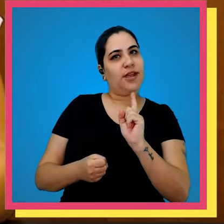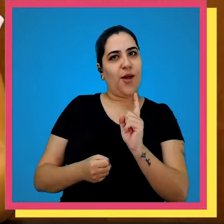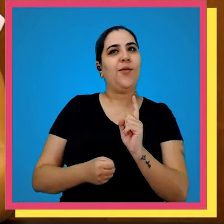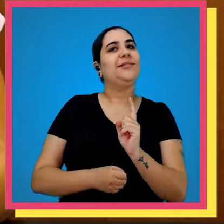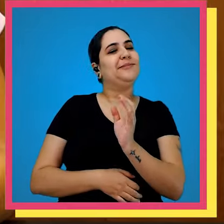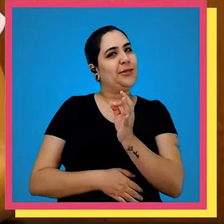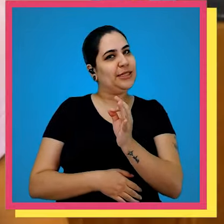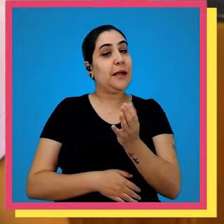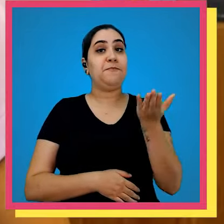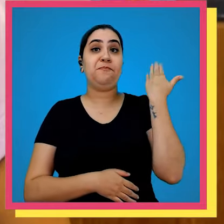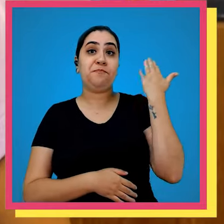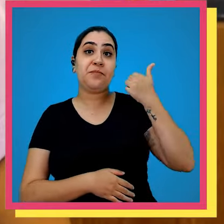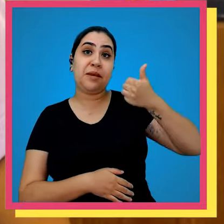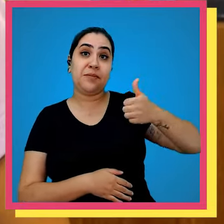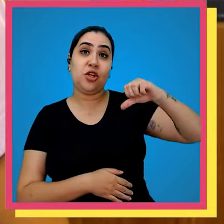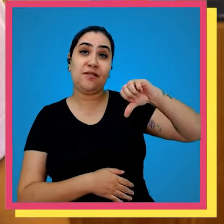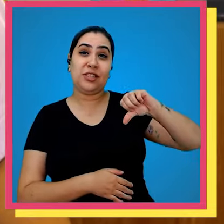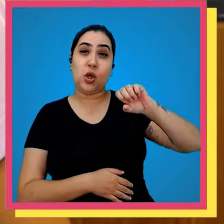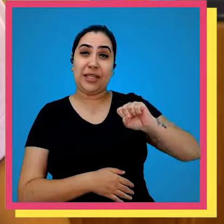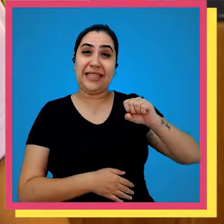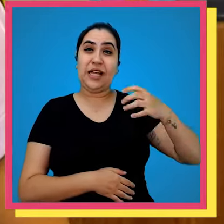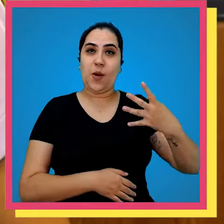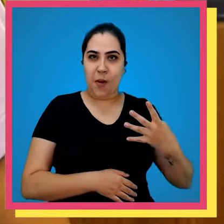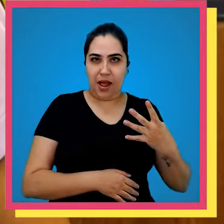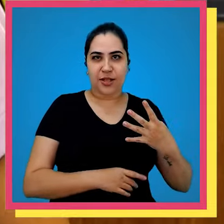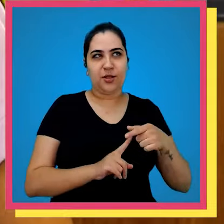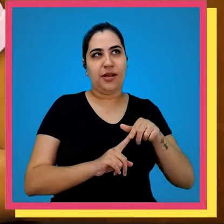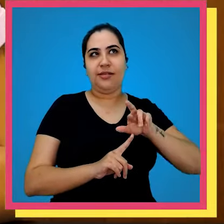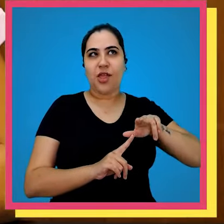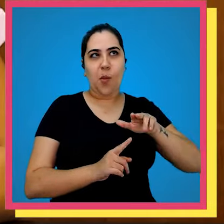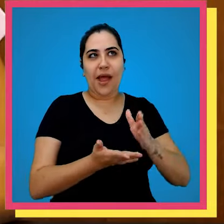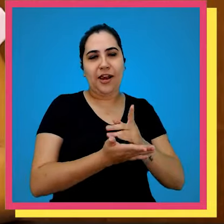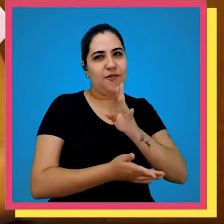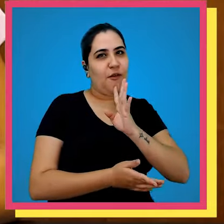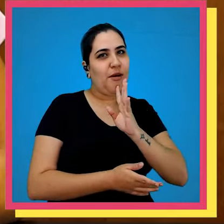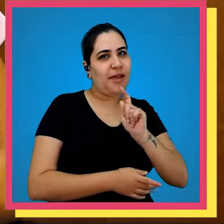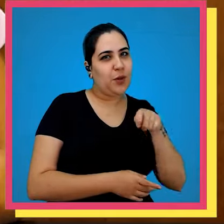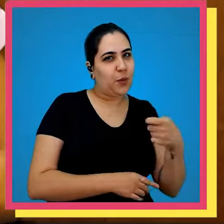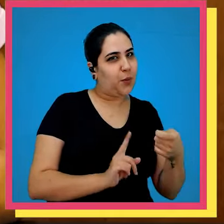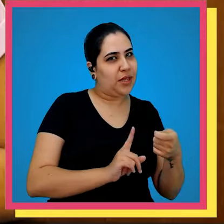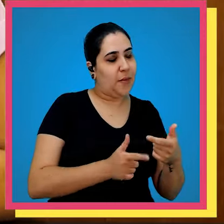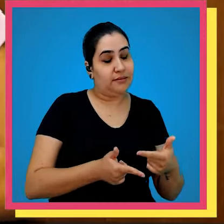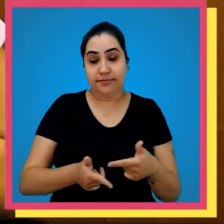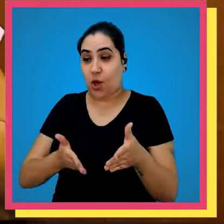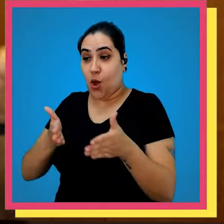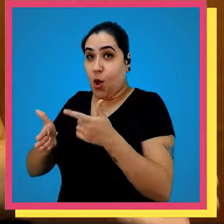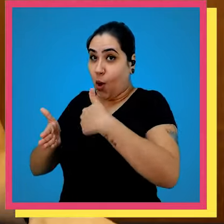tamanho magnitude Pois é em 1984 e não é essa história que você está pensando vamos falar sobre